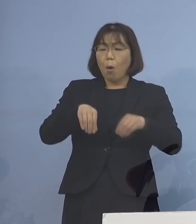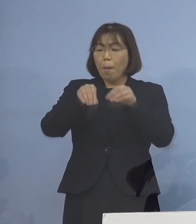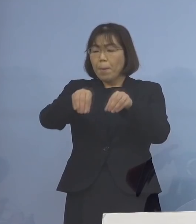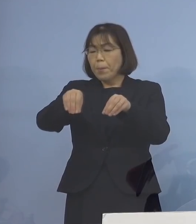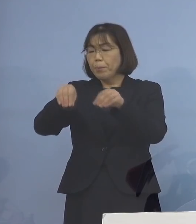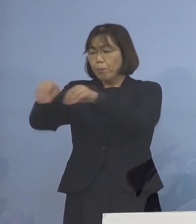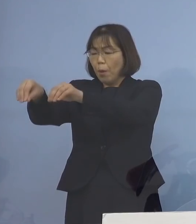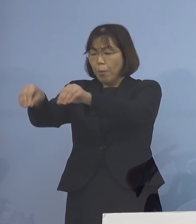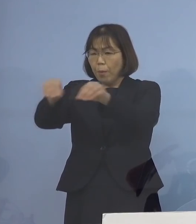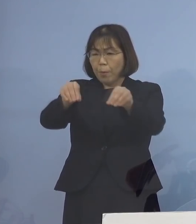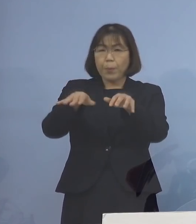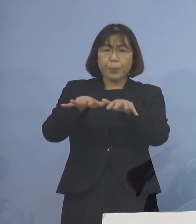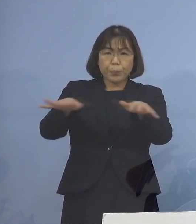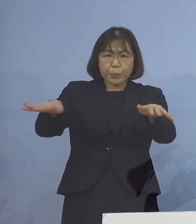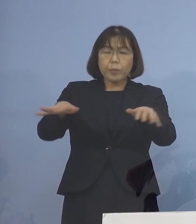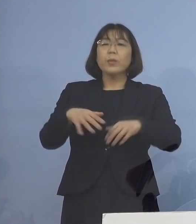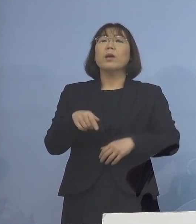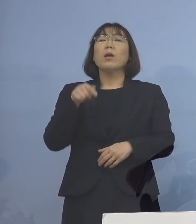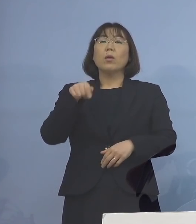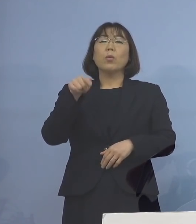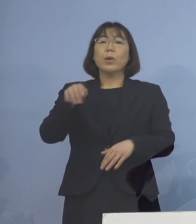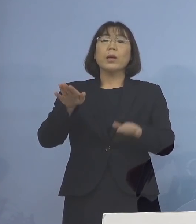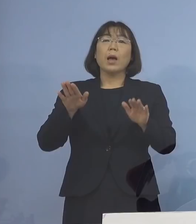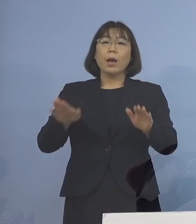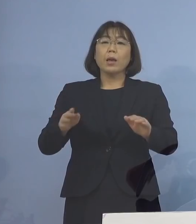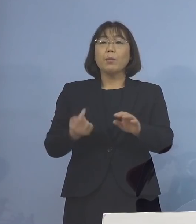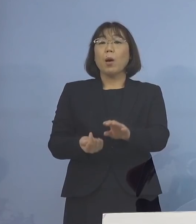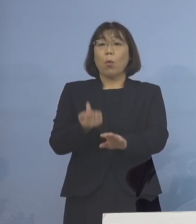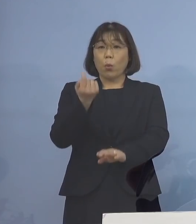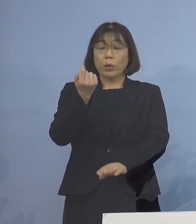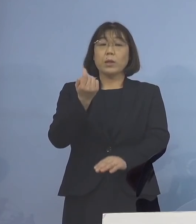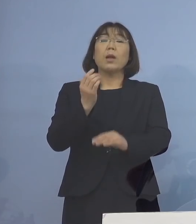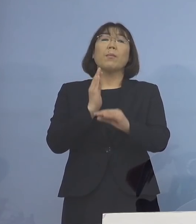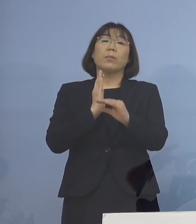そうした倍々ゲームが 今、起こっているところであります